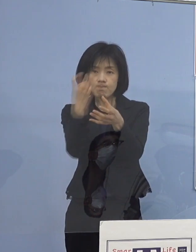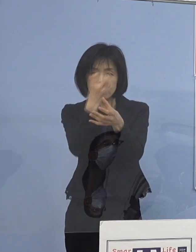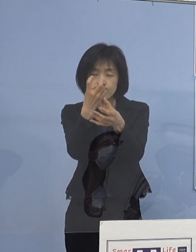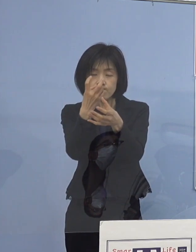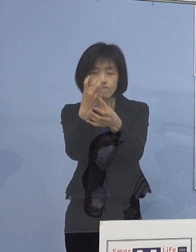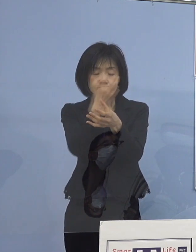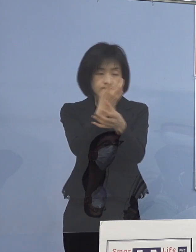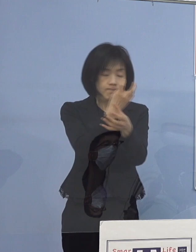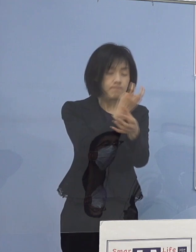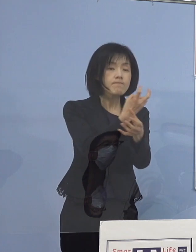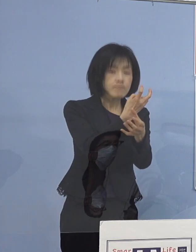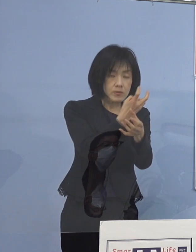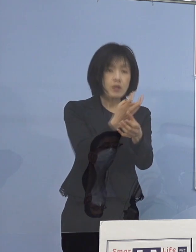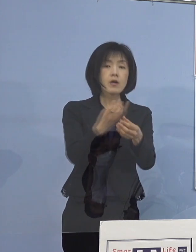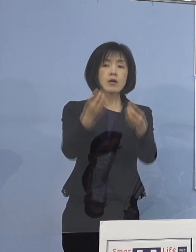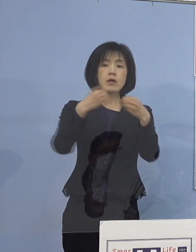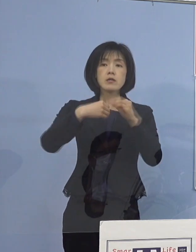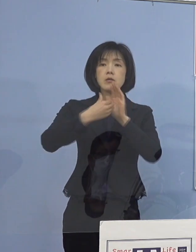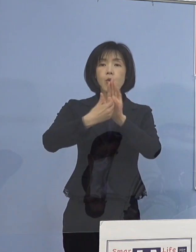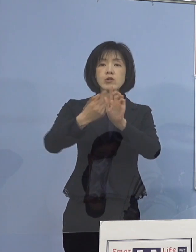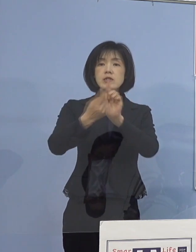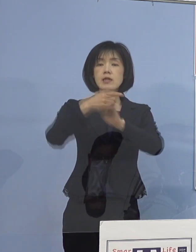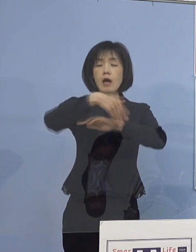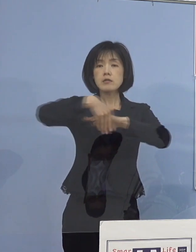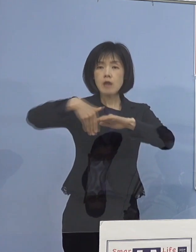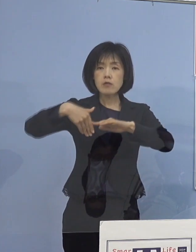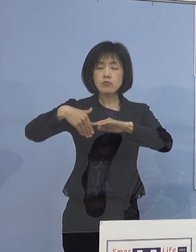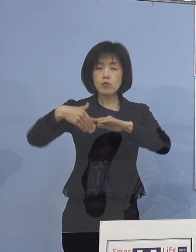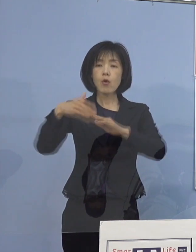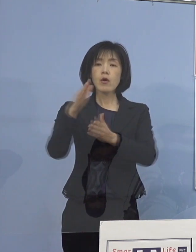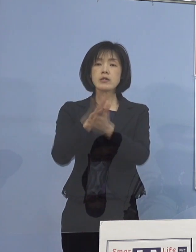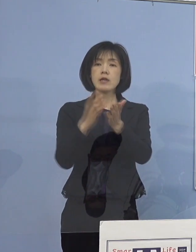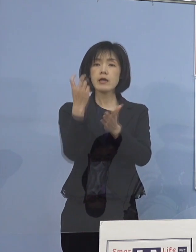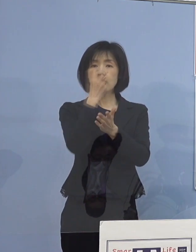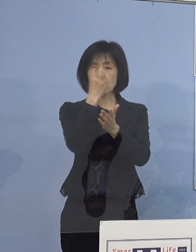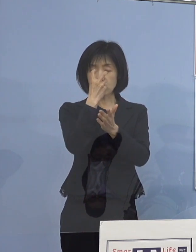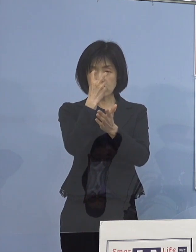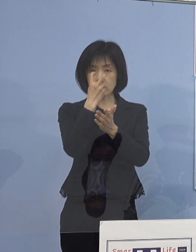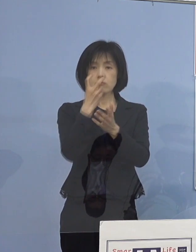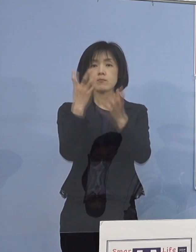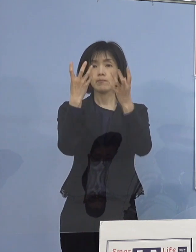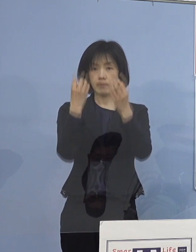感染防止対策についての再確認を 終了いたしたところであります